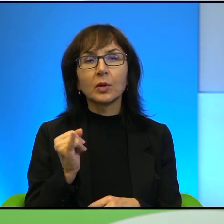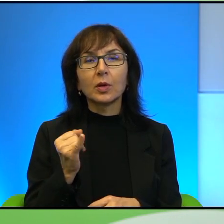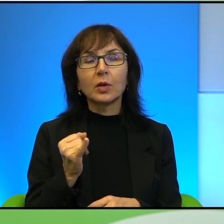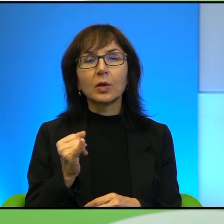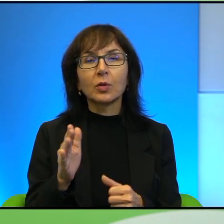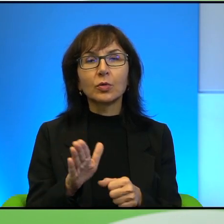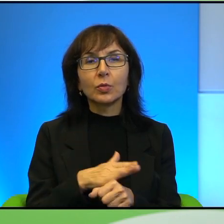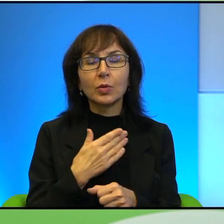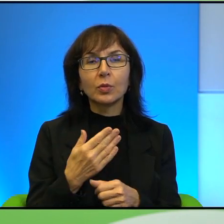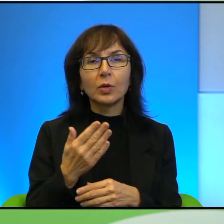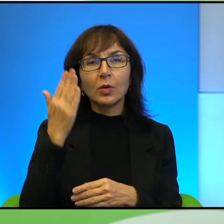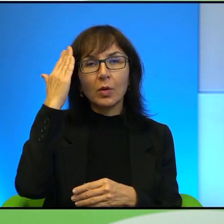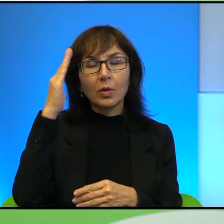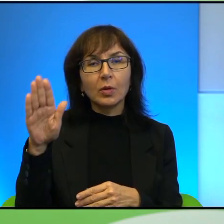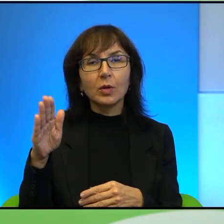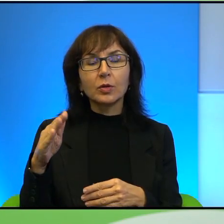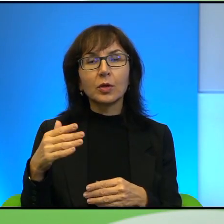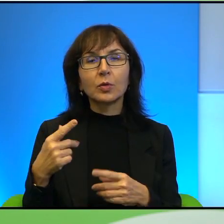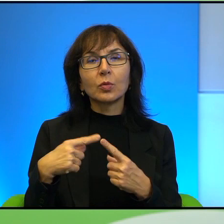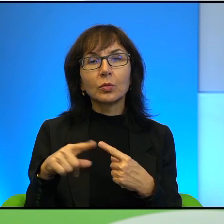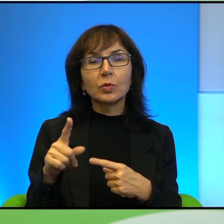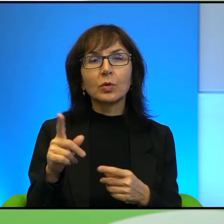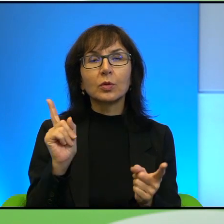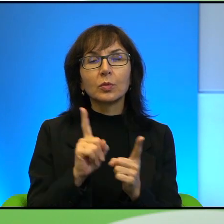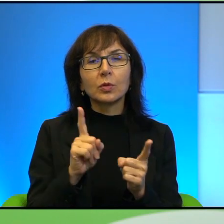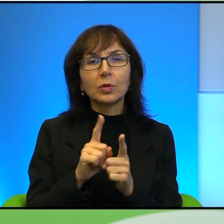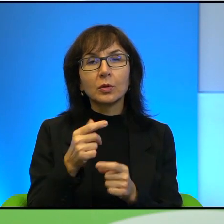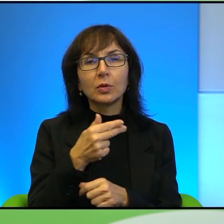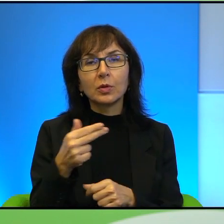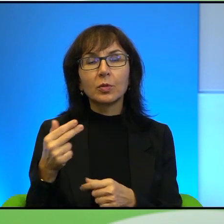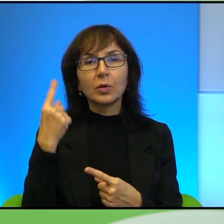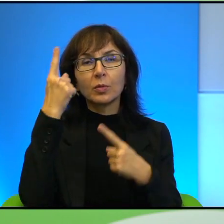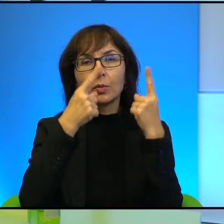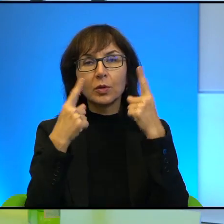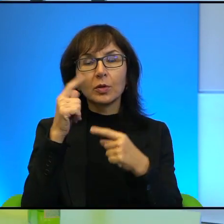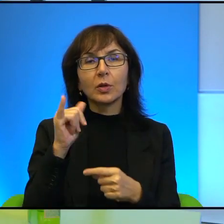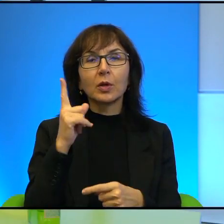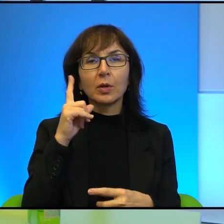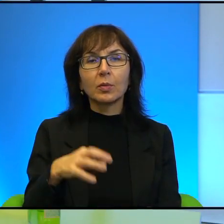nadziei przesłania po tym naszym spotkaniu na ten temat. Myślę, że po prostu tak jak Pan powiedział, to jest taka sytuacja,